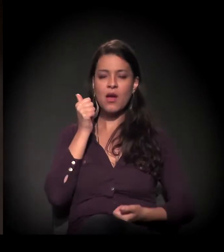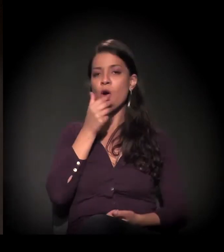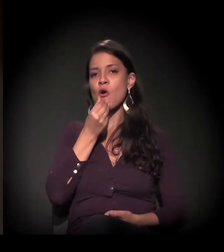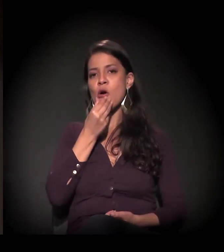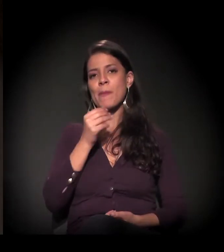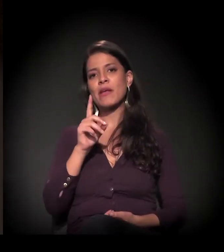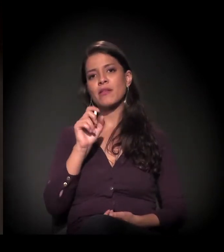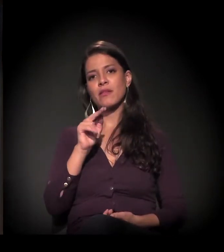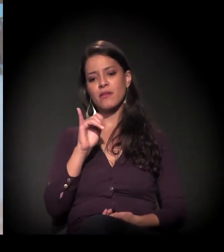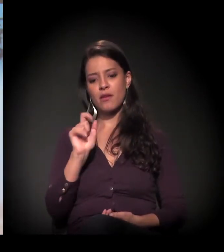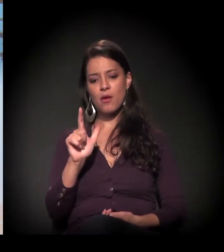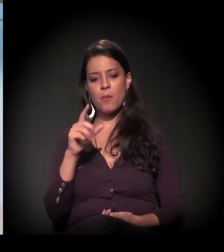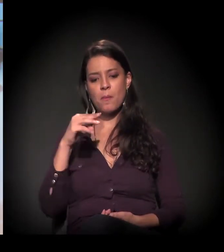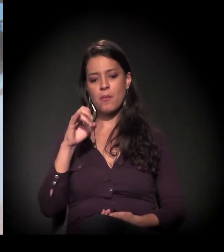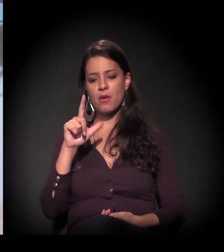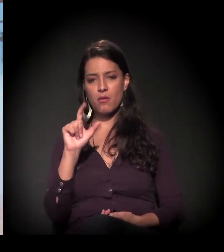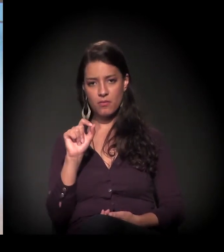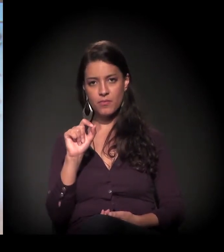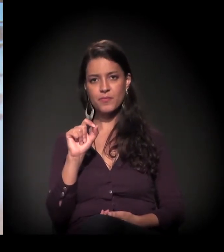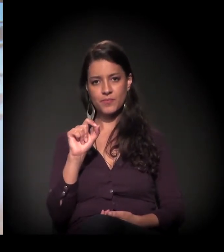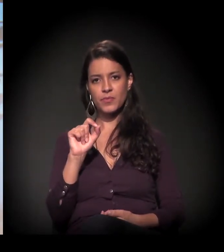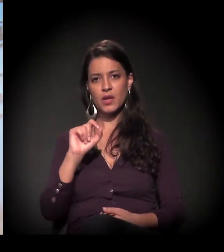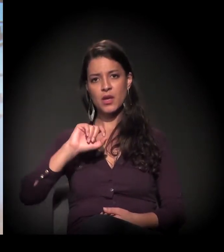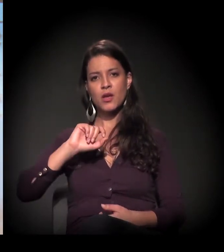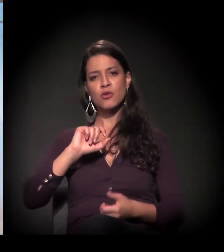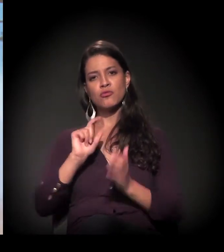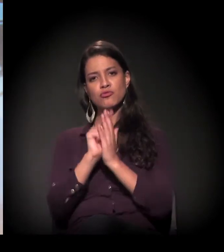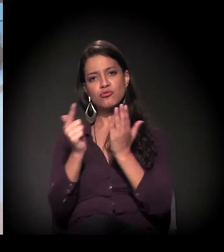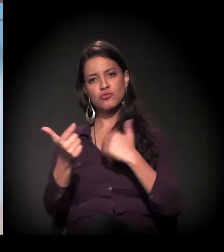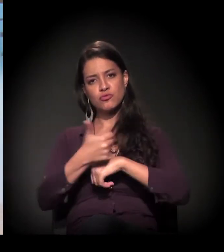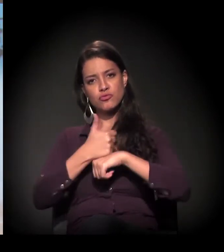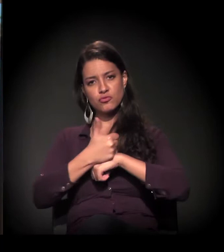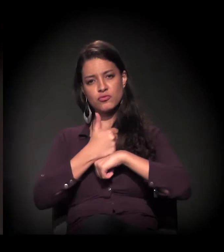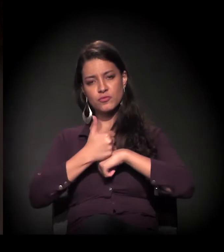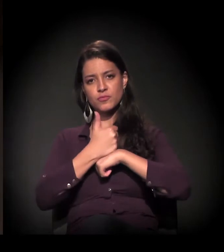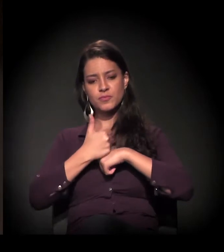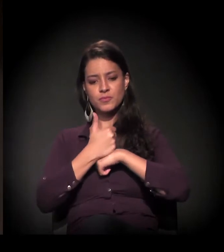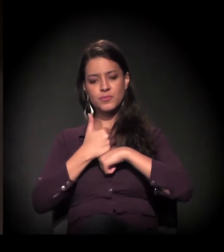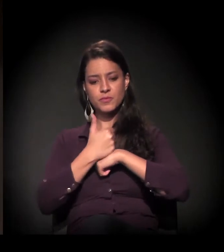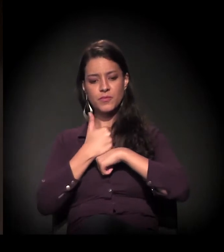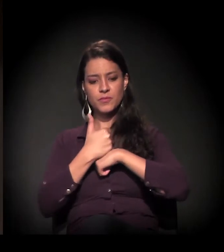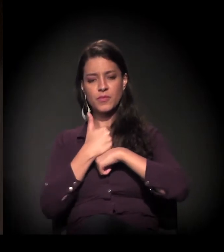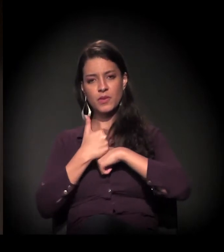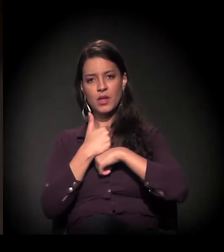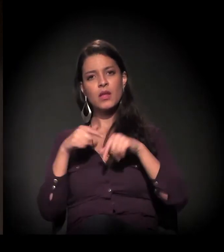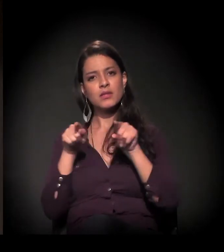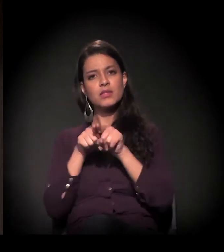Daniel Mello, jovem jornalista e ativista.